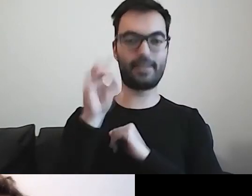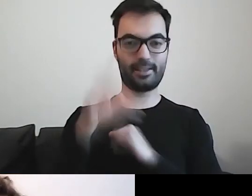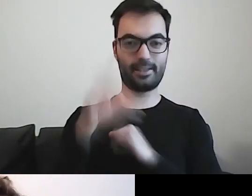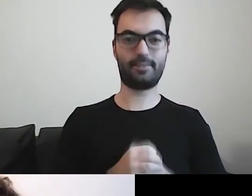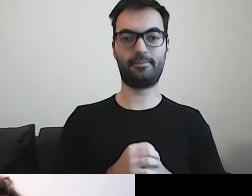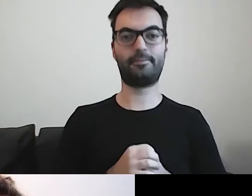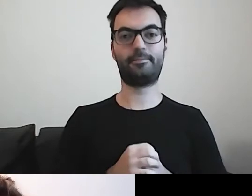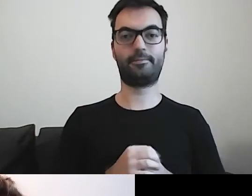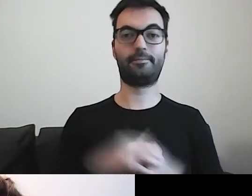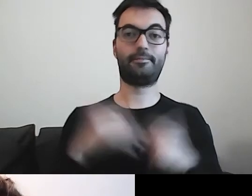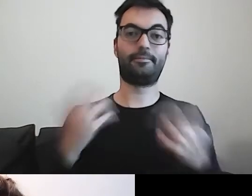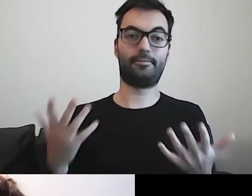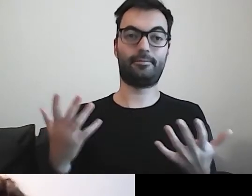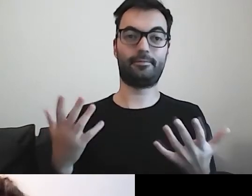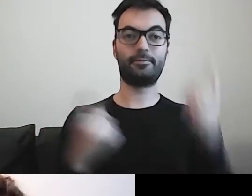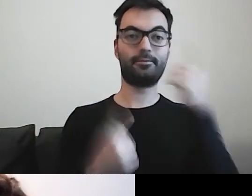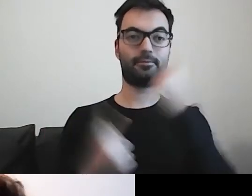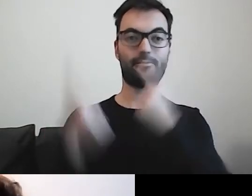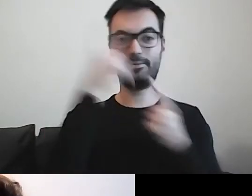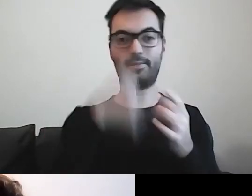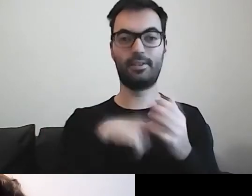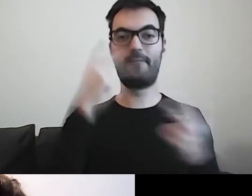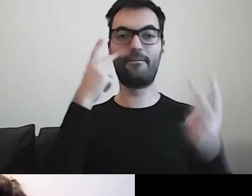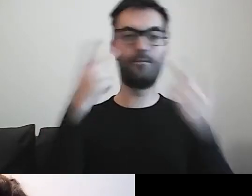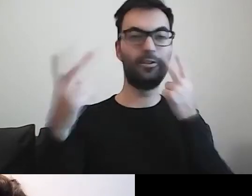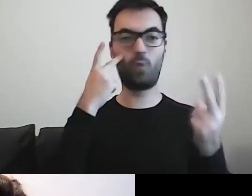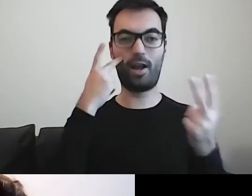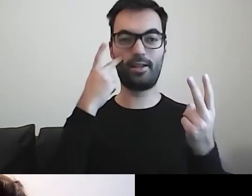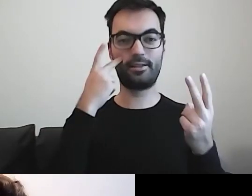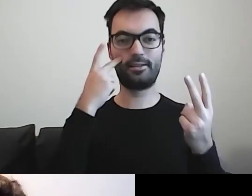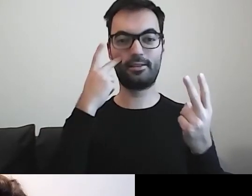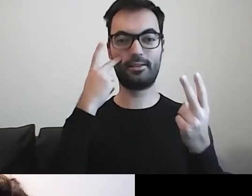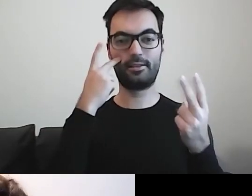Myślę, że wizualizacje dużo państwu podpowiedzą.